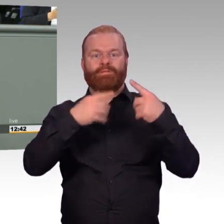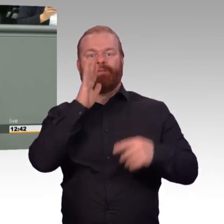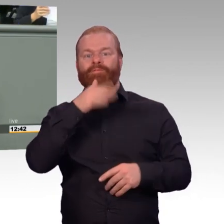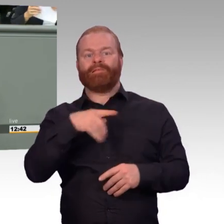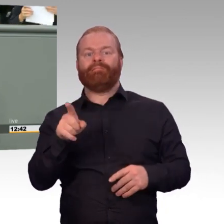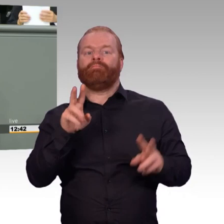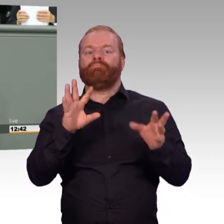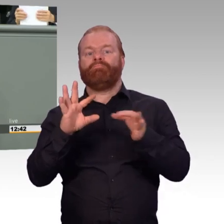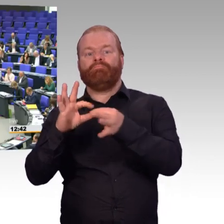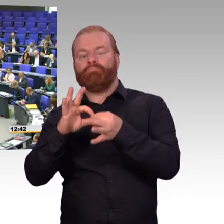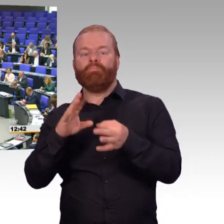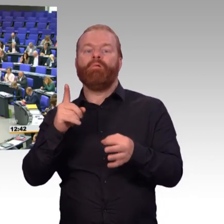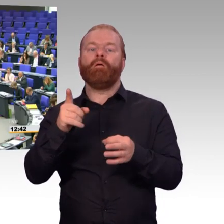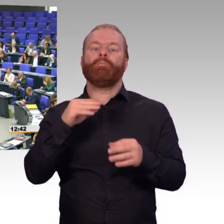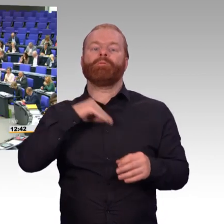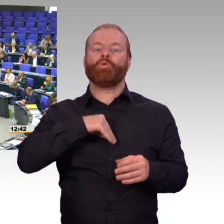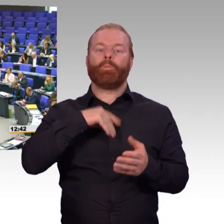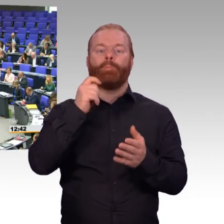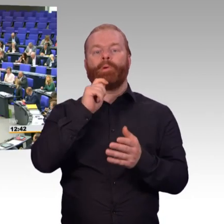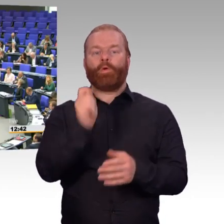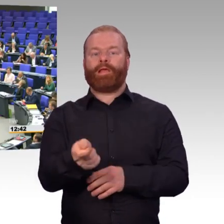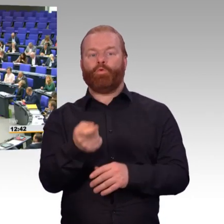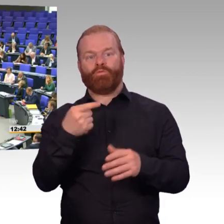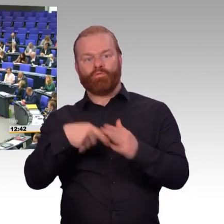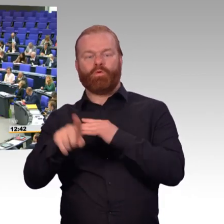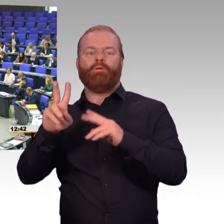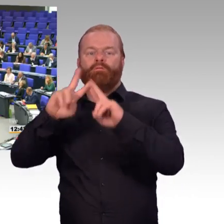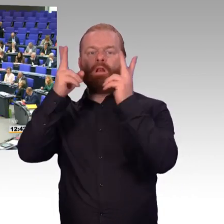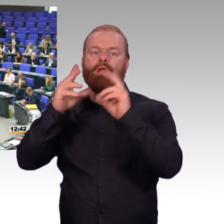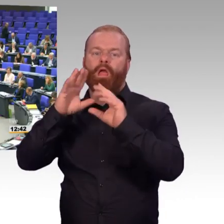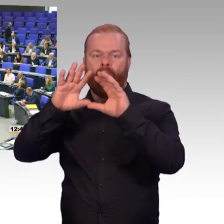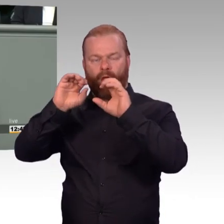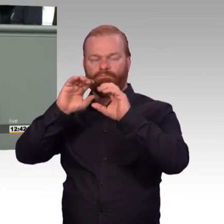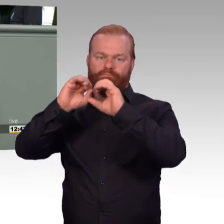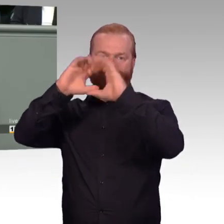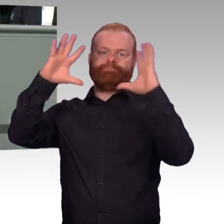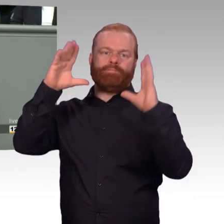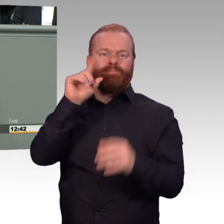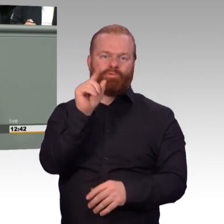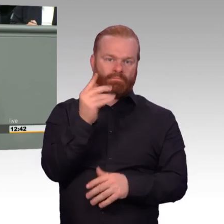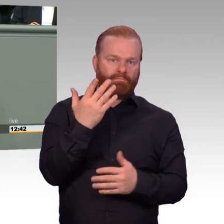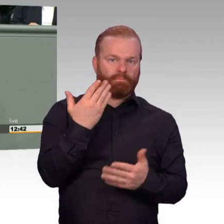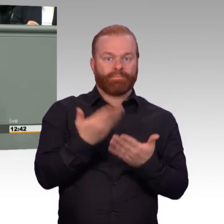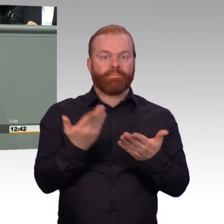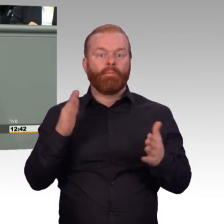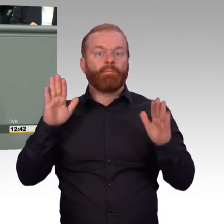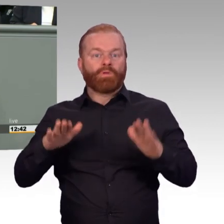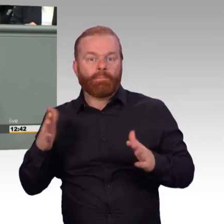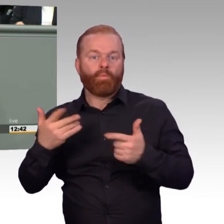(Beifall) Und liebe Kolleginnen und Kollegen, die Frage der Arbeitszeit ist hier von vielen schon angesprochen worden.